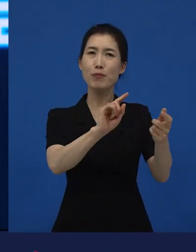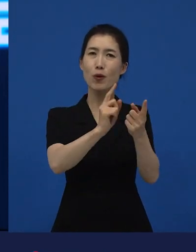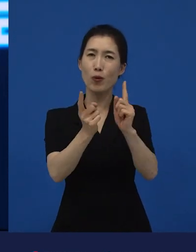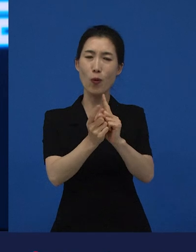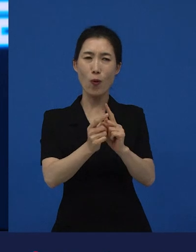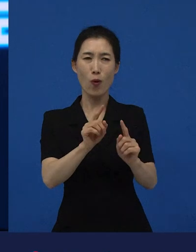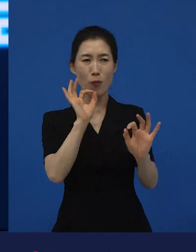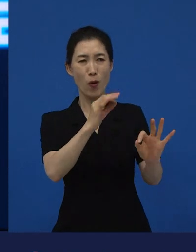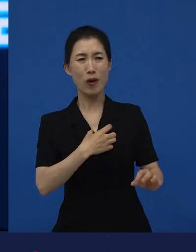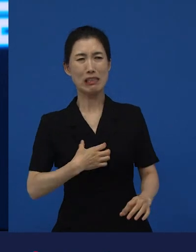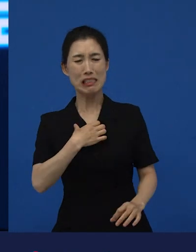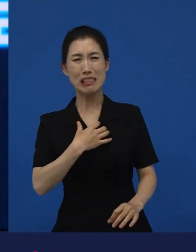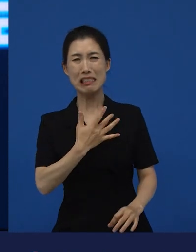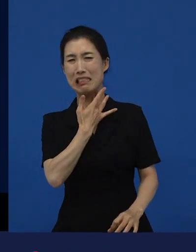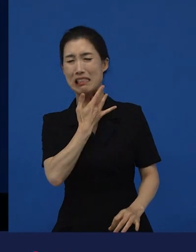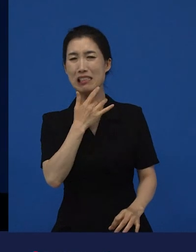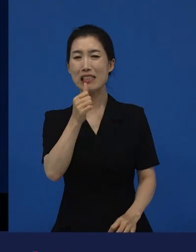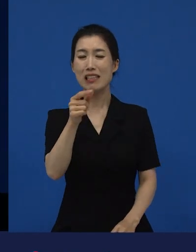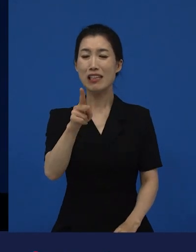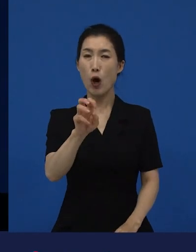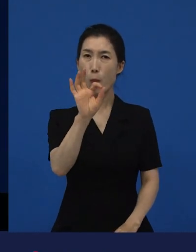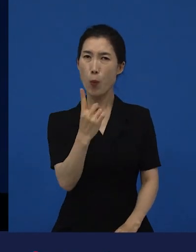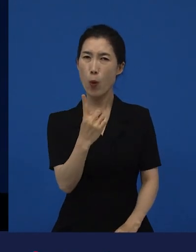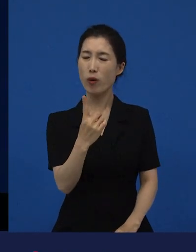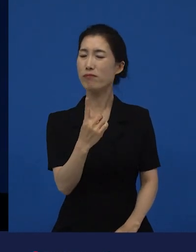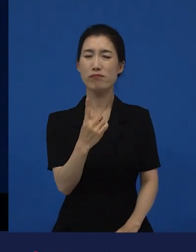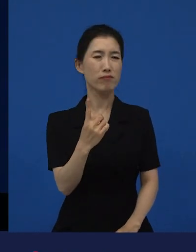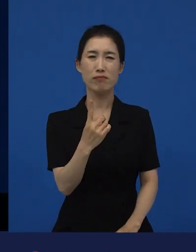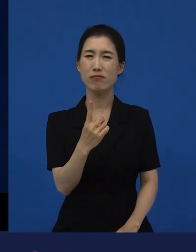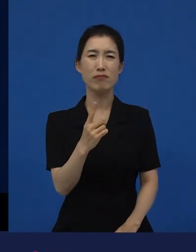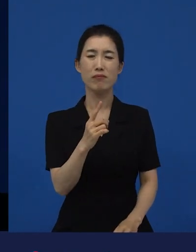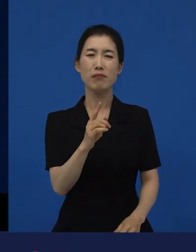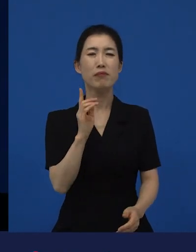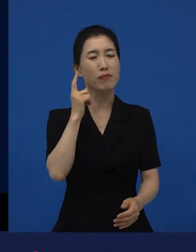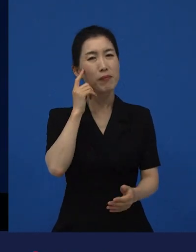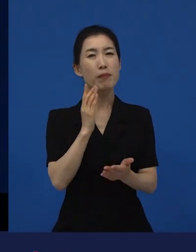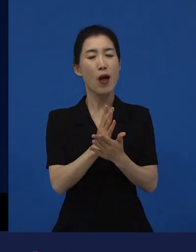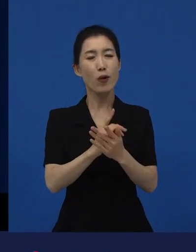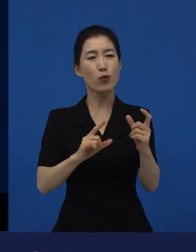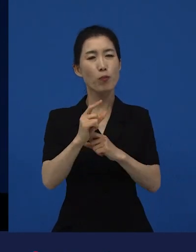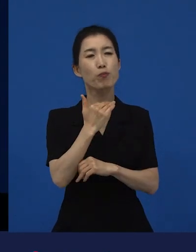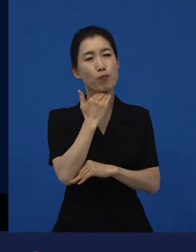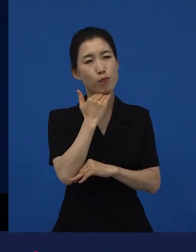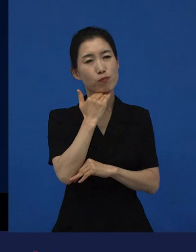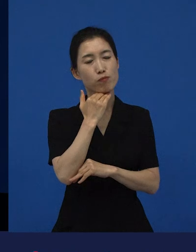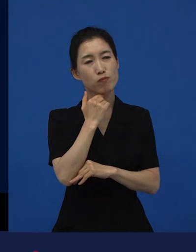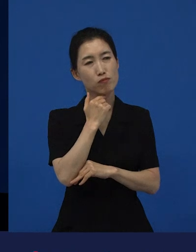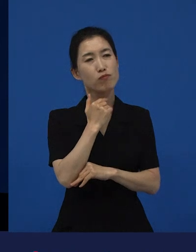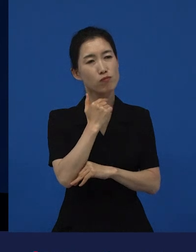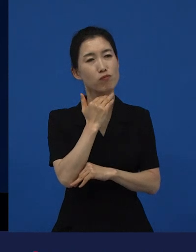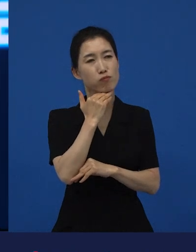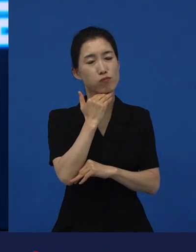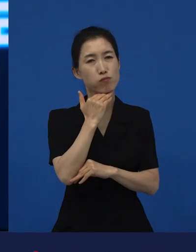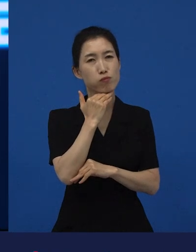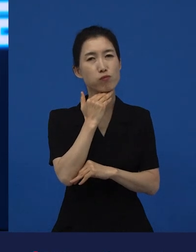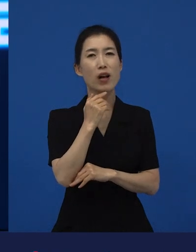조금은 기다려주게 되는 그런 역할을 했으면 좋겠다는 생각이 듭니다.